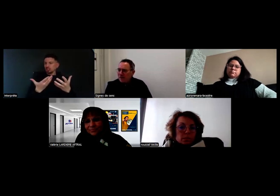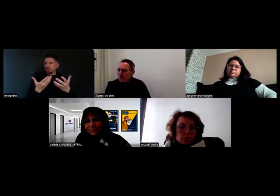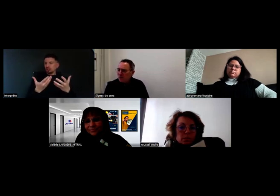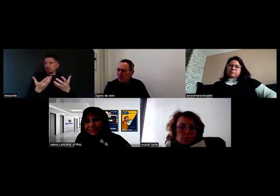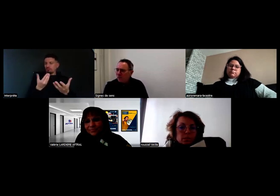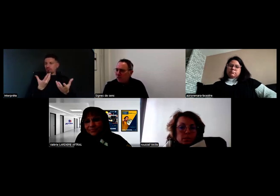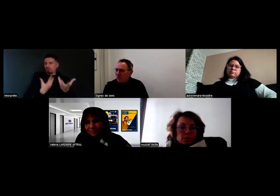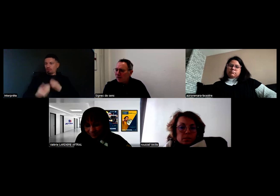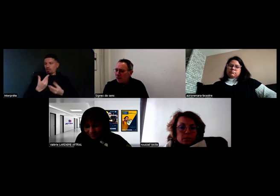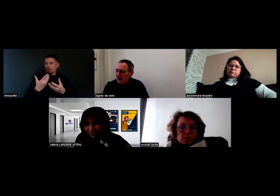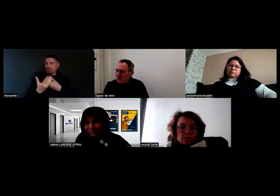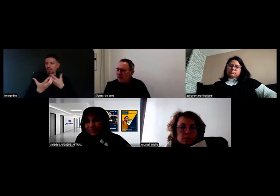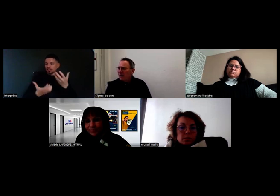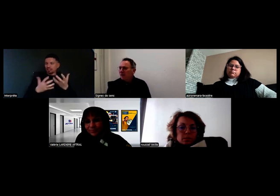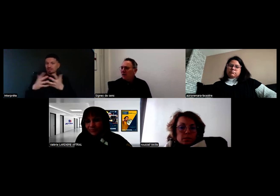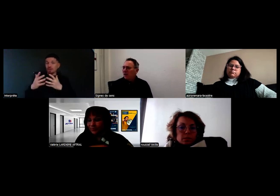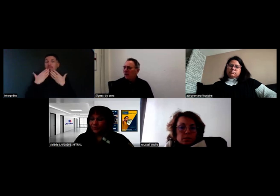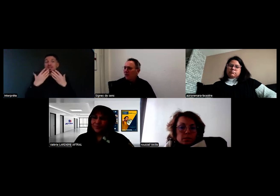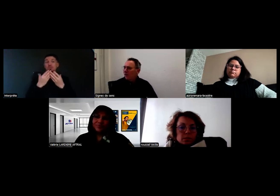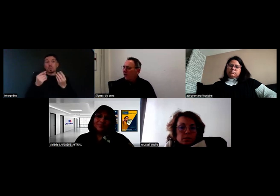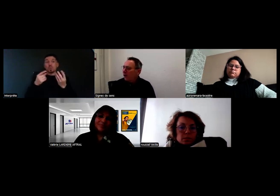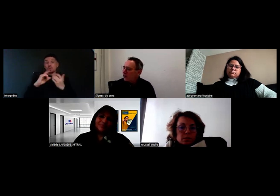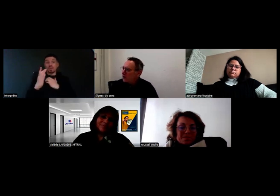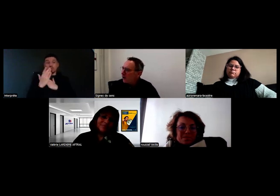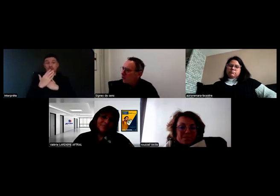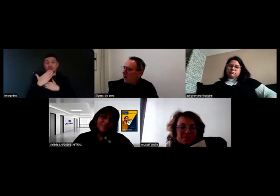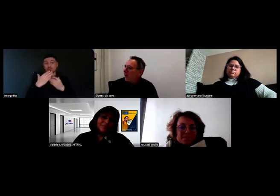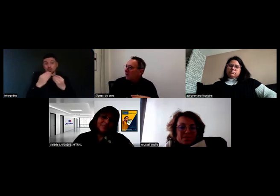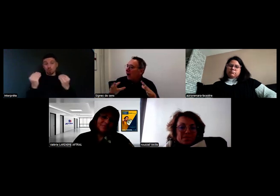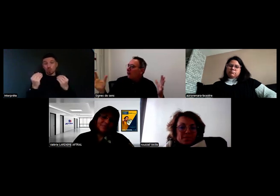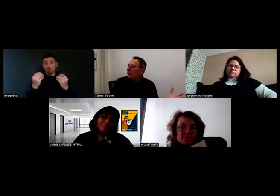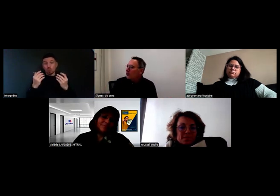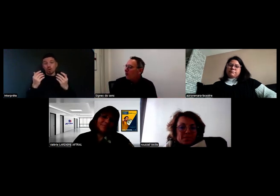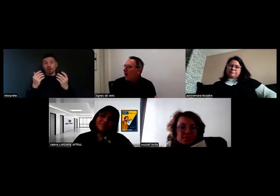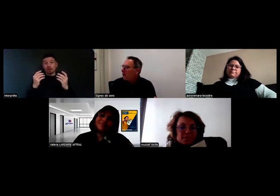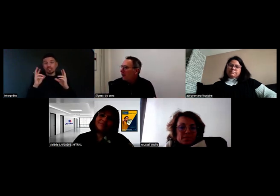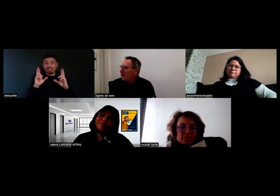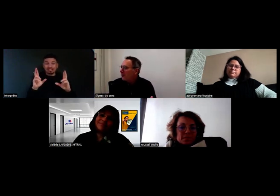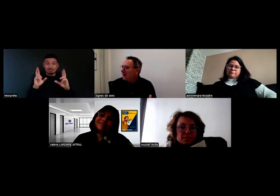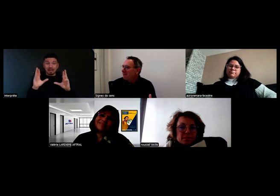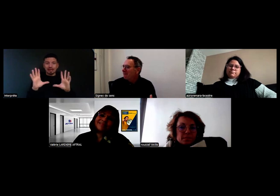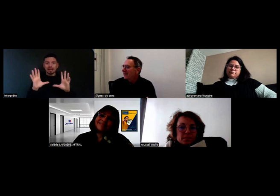Je vous remercie beaucoup pour vos témoignages. J'espère qu'on aura un enregistrement à peu près complet